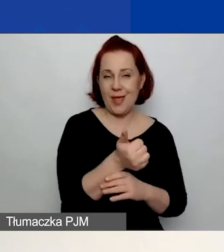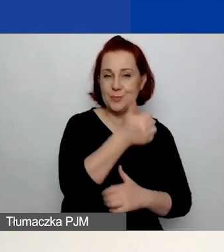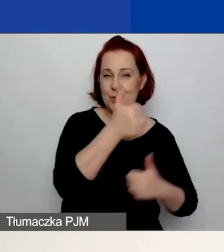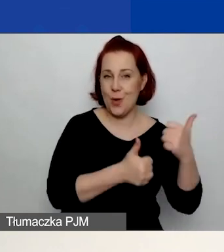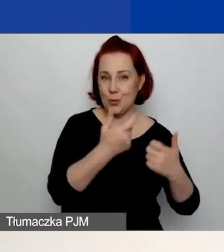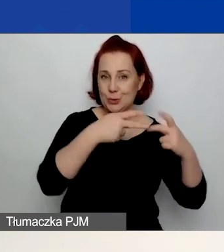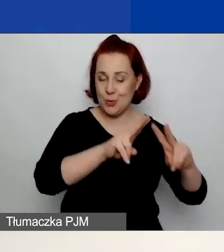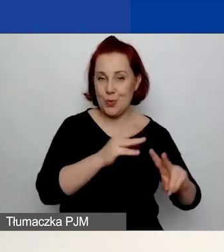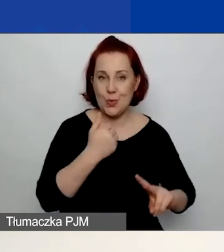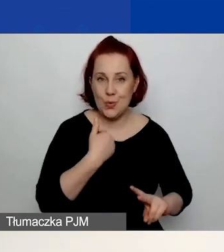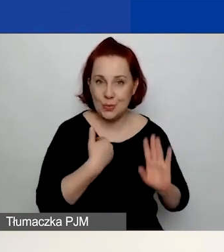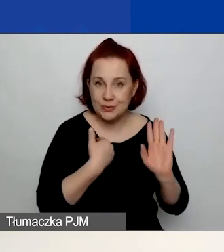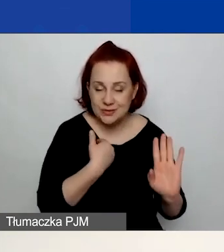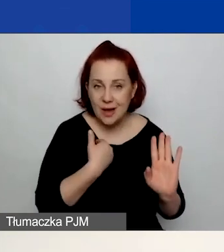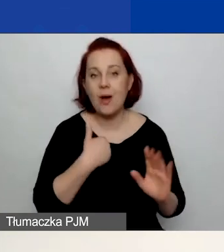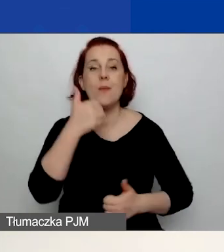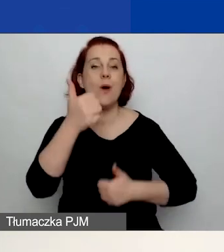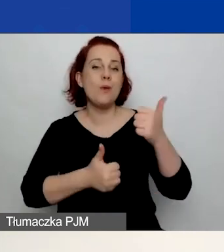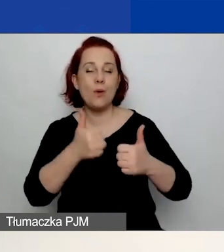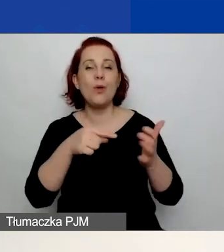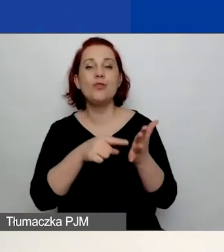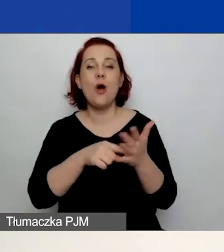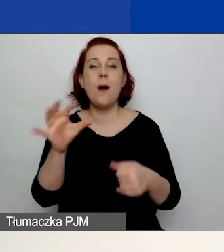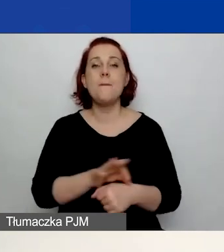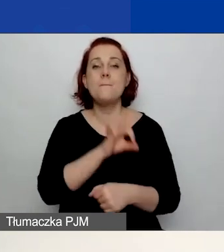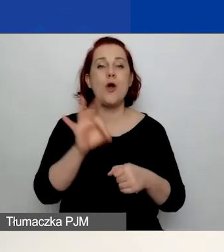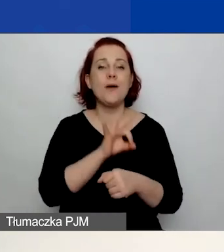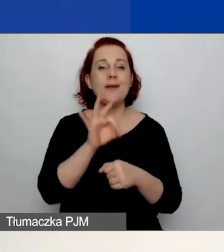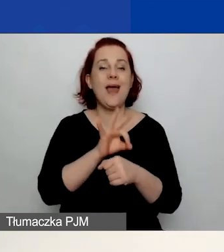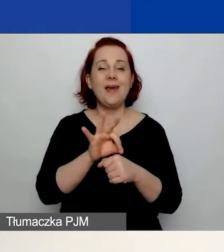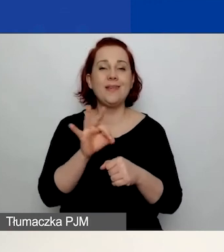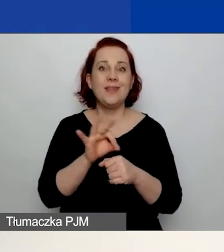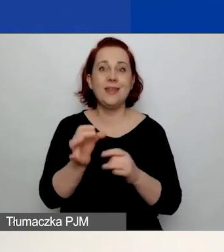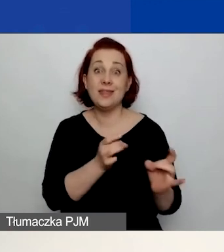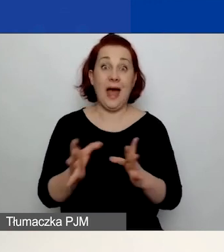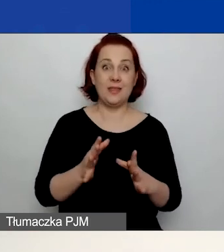bądź w konkursie na projekty interwencyjne, nie musicie zakładać nowego konta.